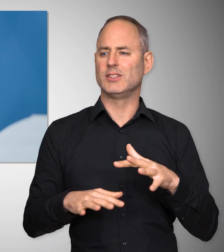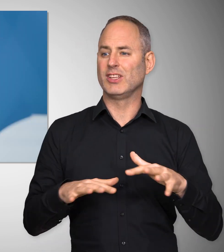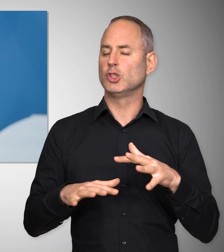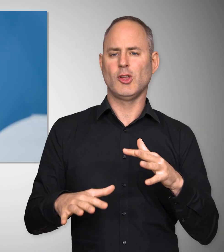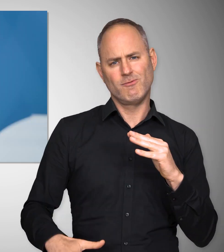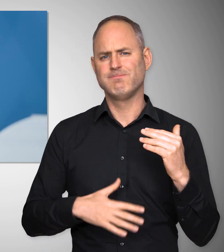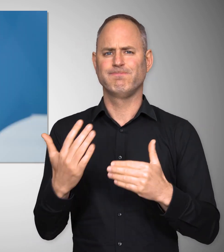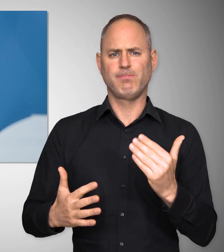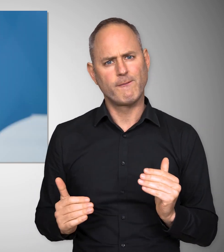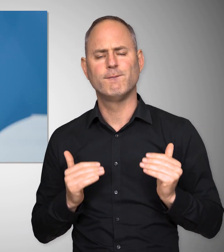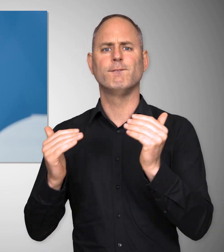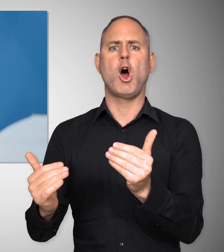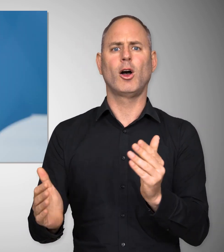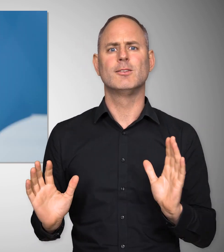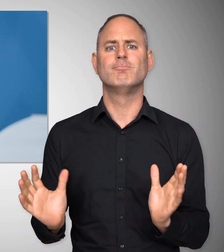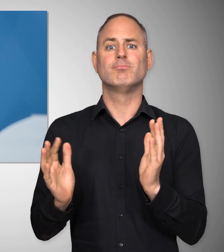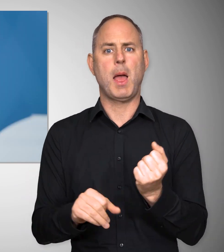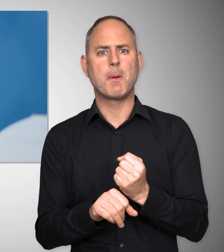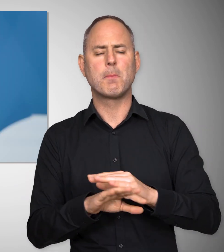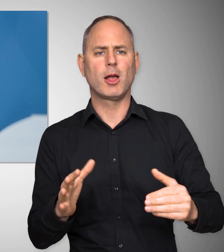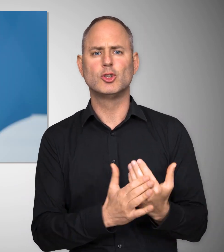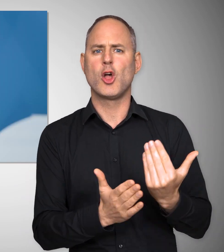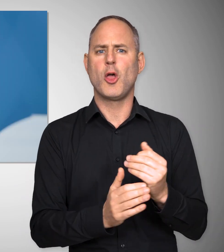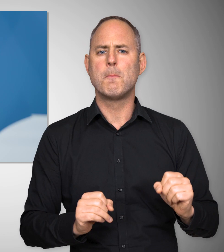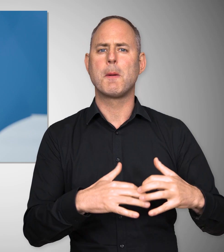unsere Wirtschaft nach vorne zu bringen, neue Arbeitsplätze zu schaffen